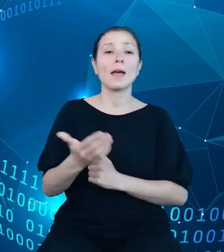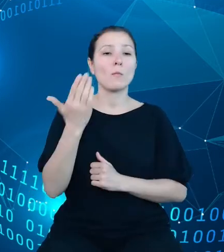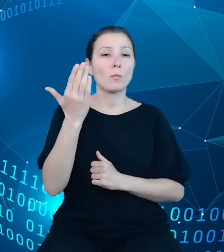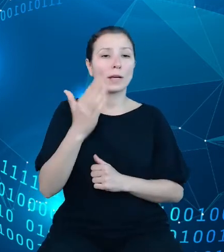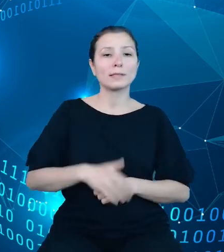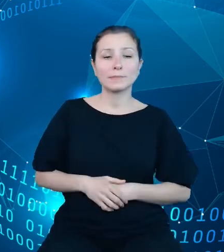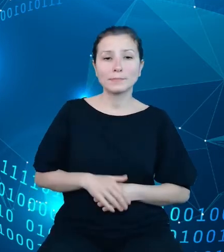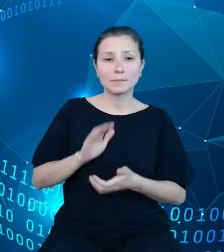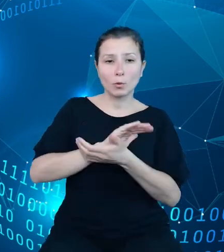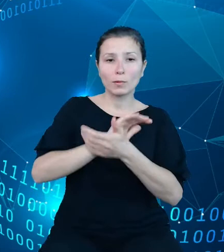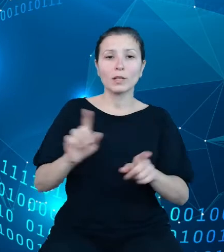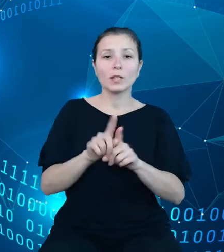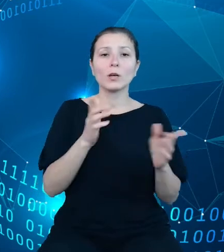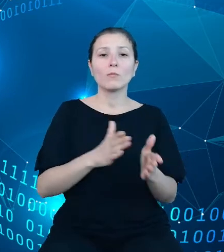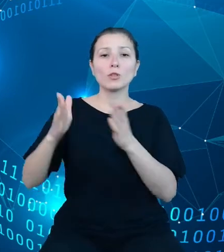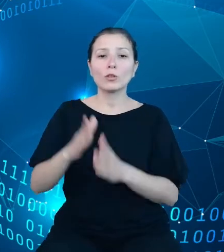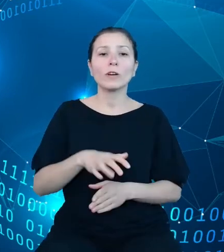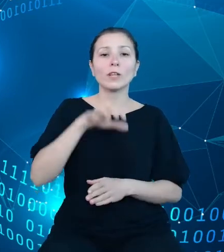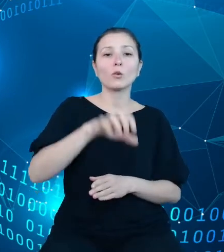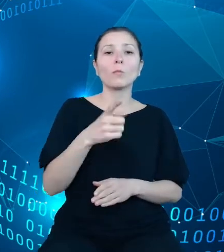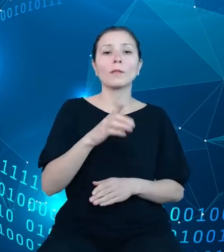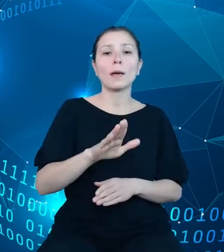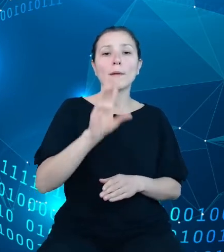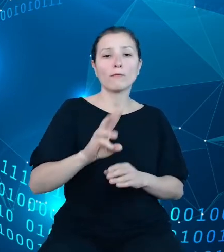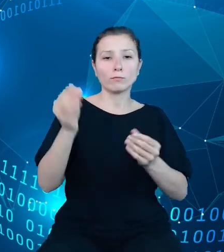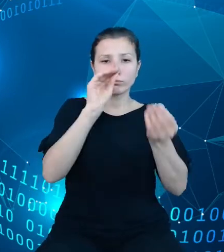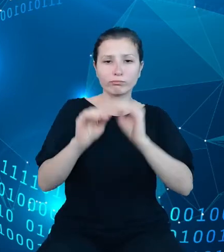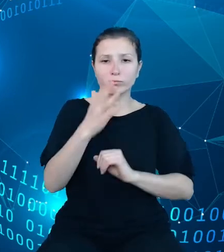dziedzinowych baz wiedzy oraz procesów dotyczących zasilania i udostępniania danych.